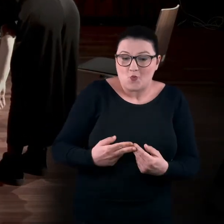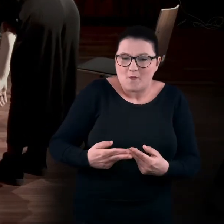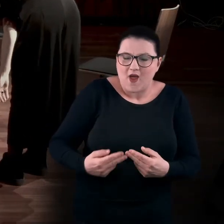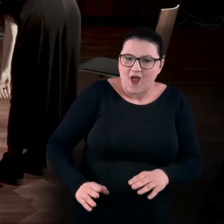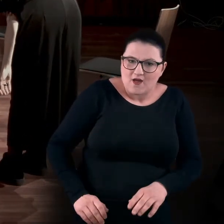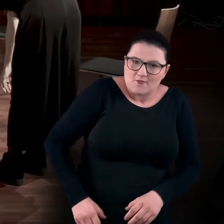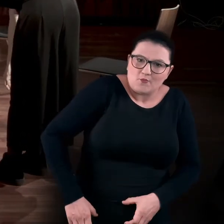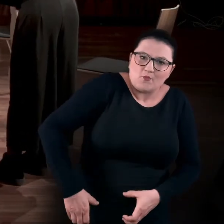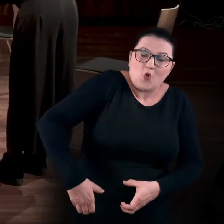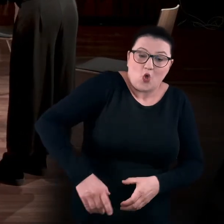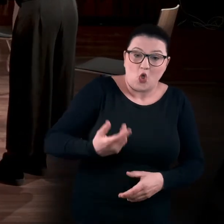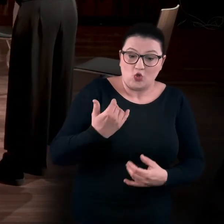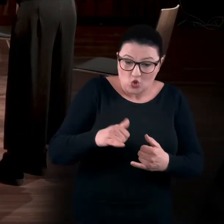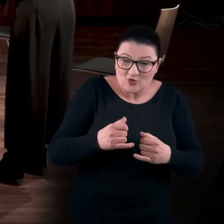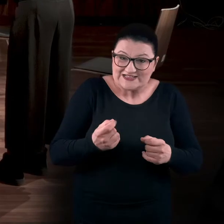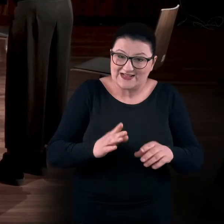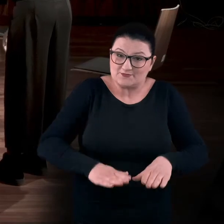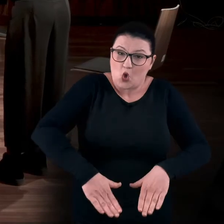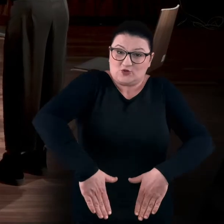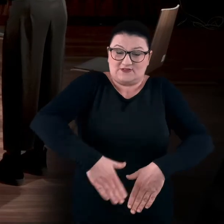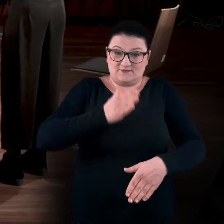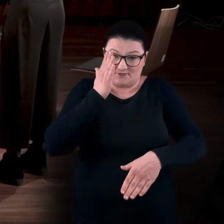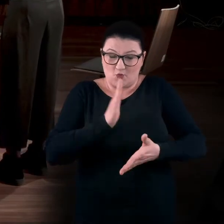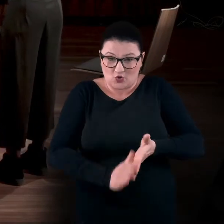Nogi się już prawie wyprostowały, ale górna część ciała wciąż nie.